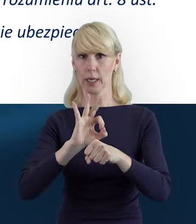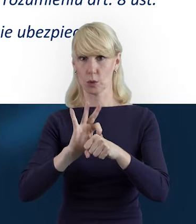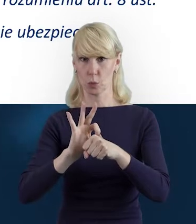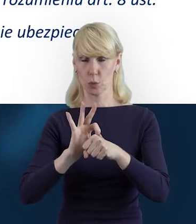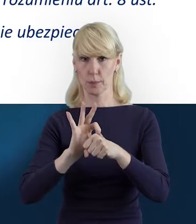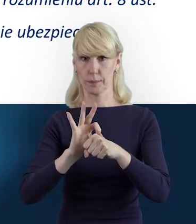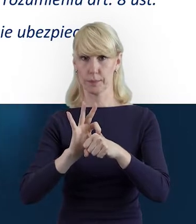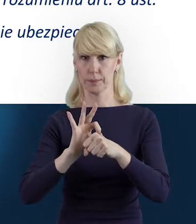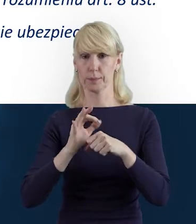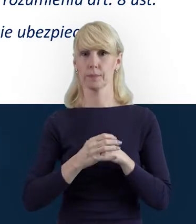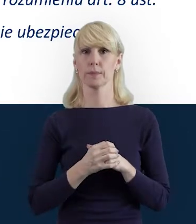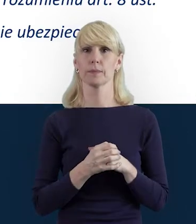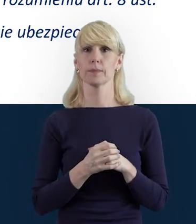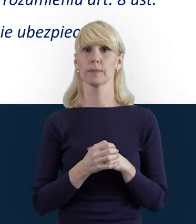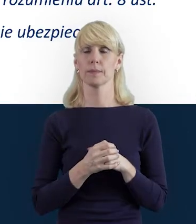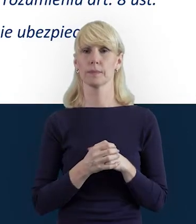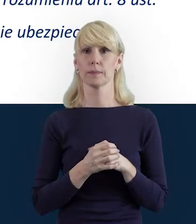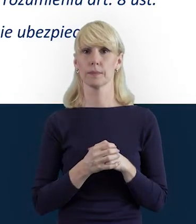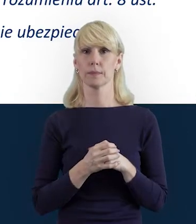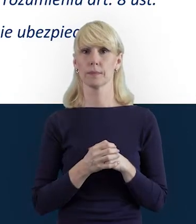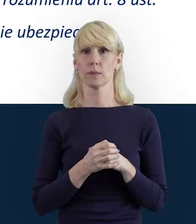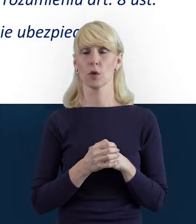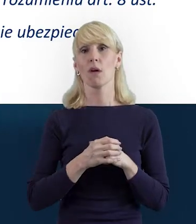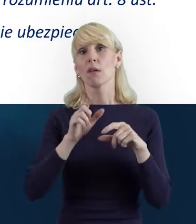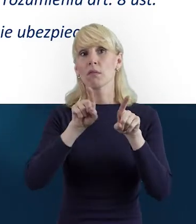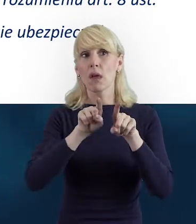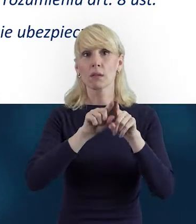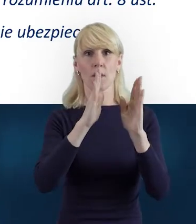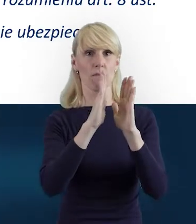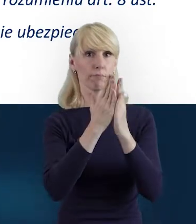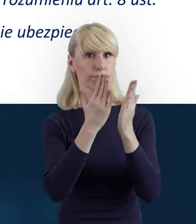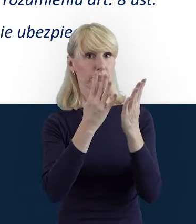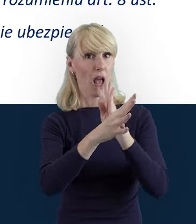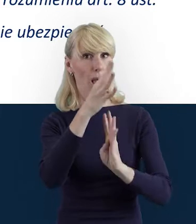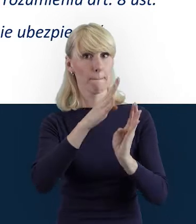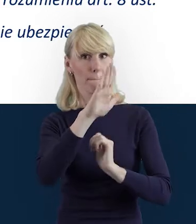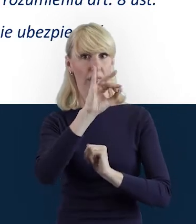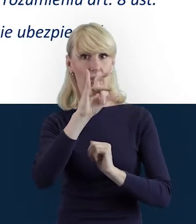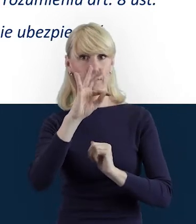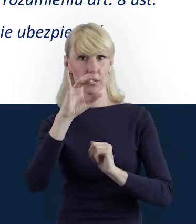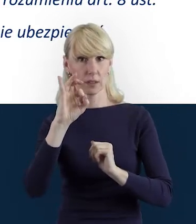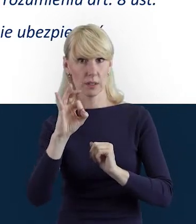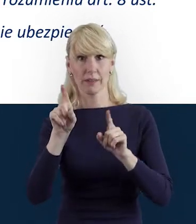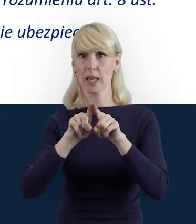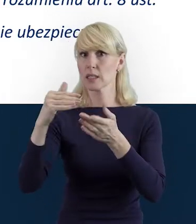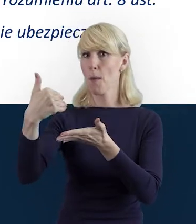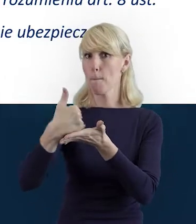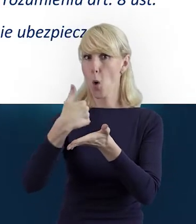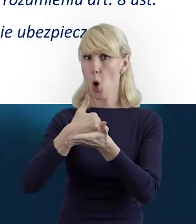I tak jak Magda wcześniej już wspomniała, aby zajrzeć do Podręcznika Beneficjenta i Poradnika Beneficjenta.